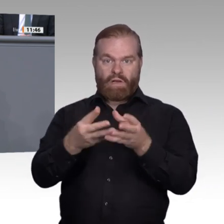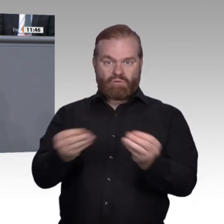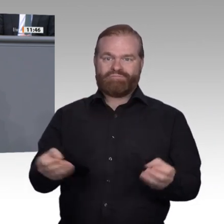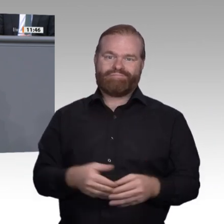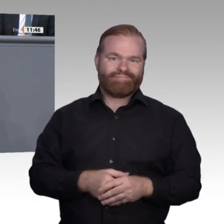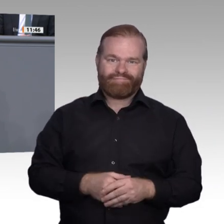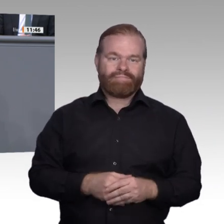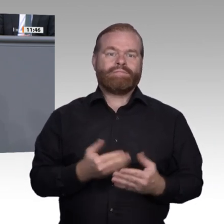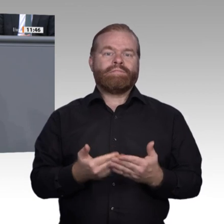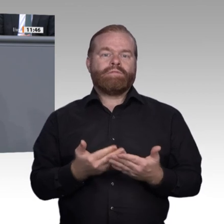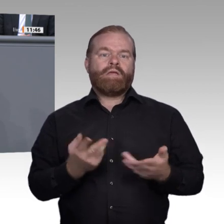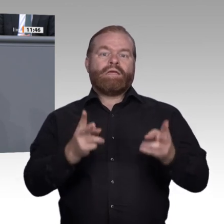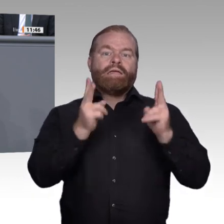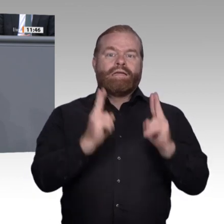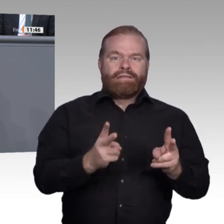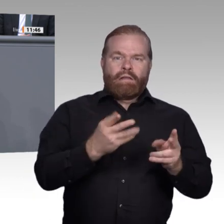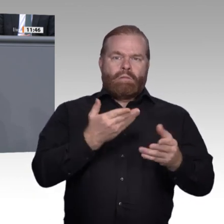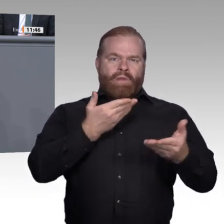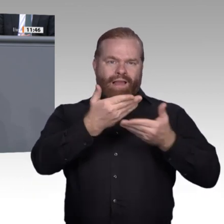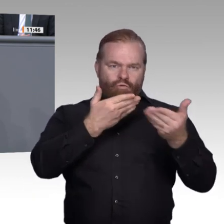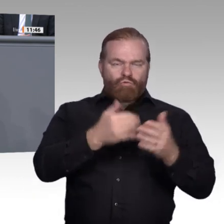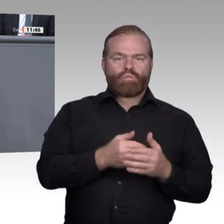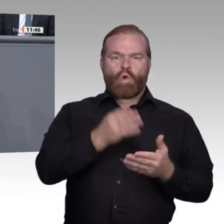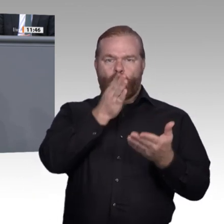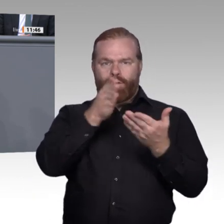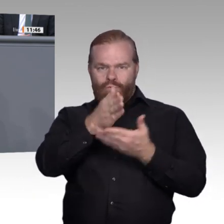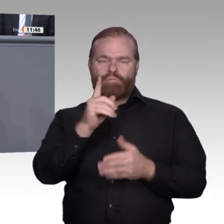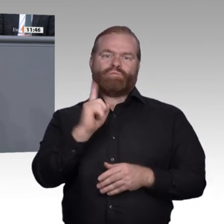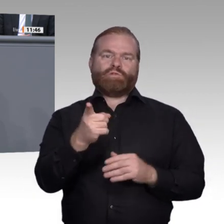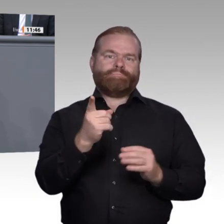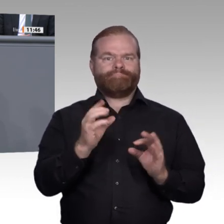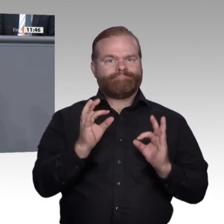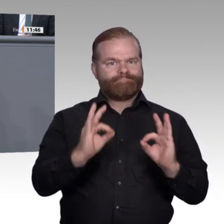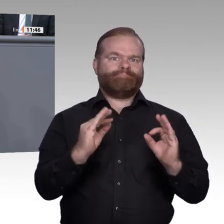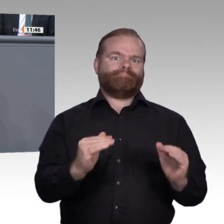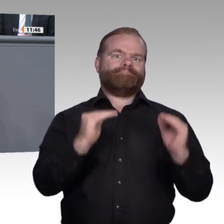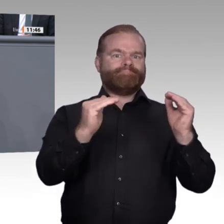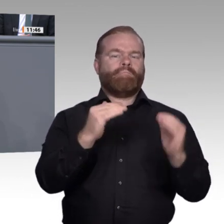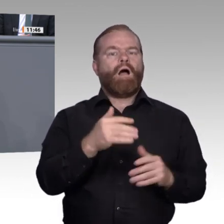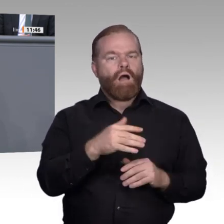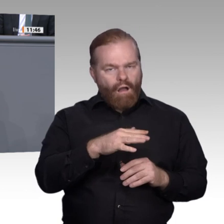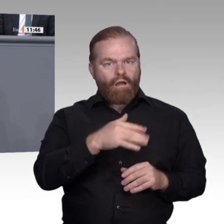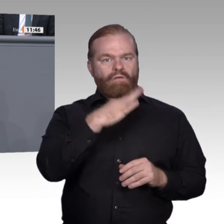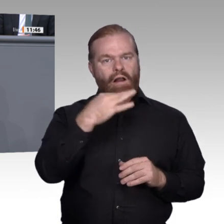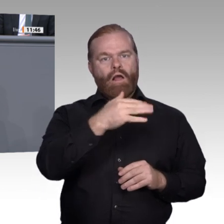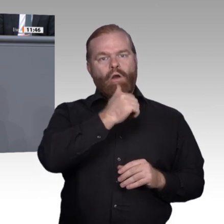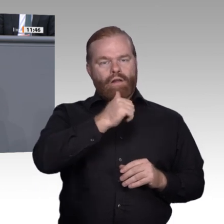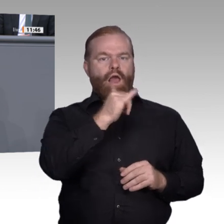Kommission und sind so bereits massiv an der Gestaltung der Zukunft Deutschlands beteiligt. In diesem